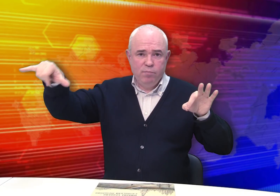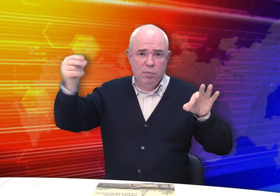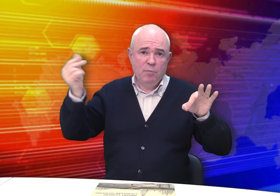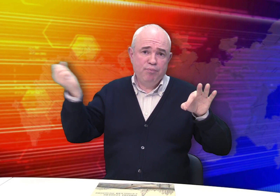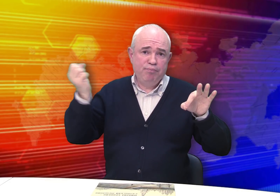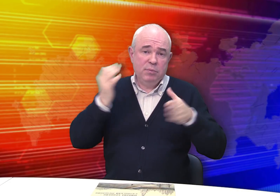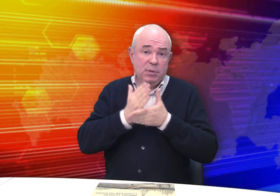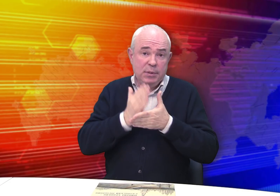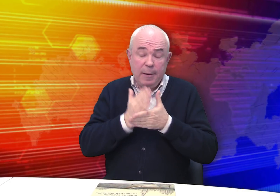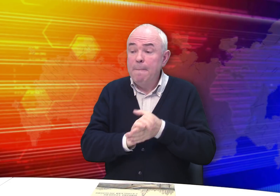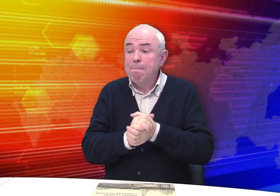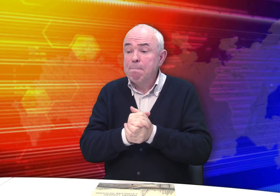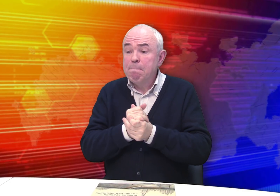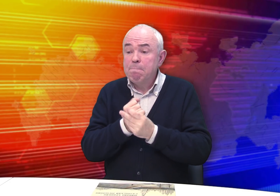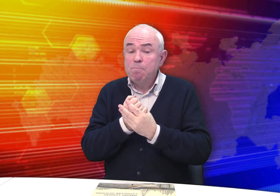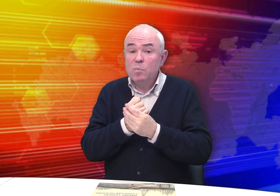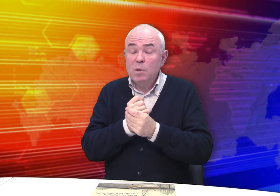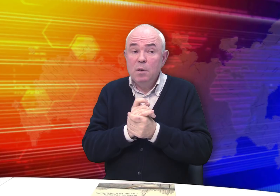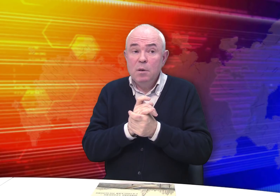Так он зарабатывал на хлеб.